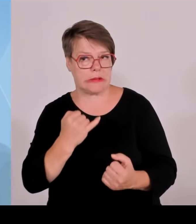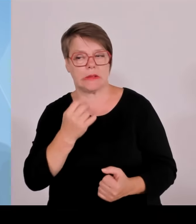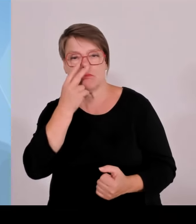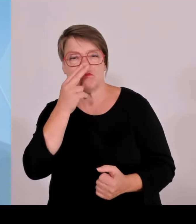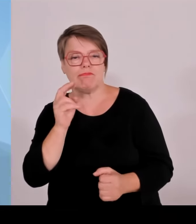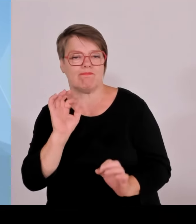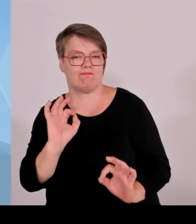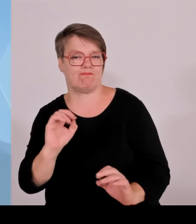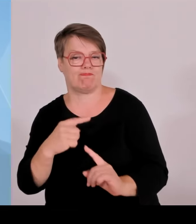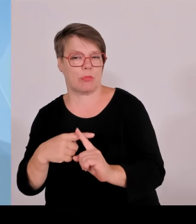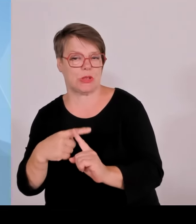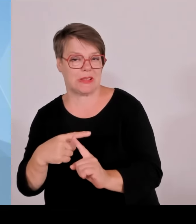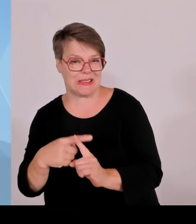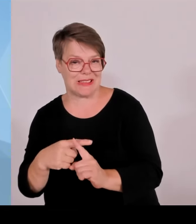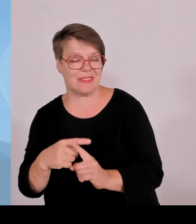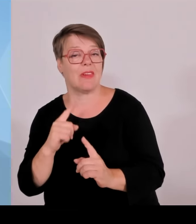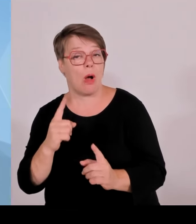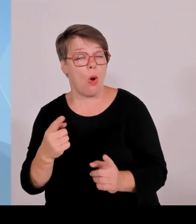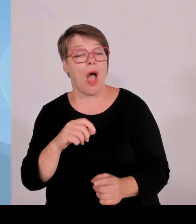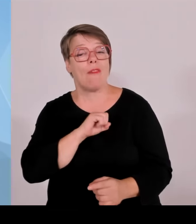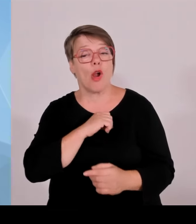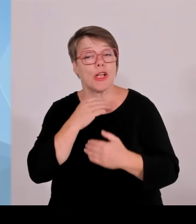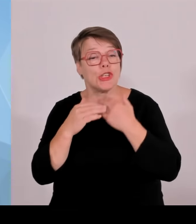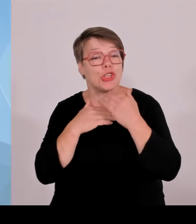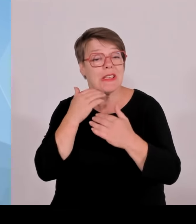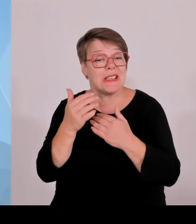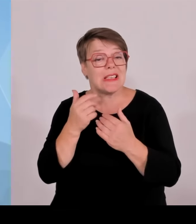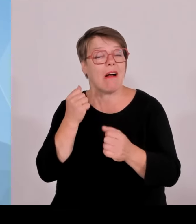Ministerpräsidenten vom Juni heute auf den Weg gebracht.